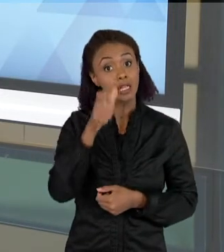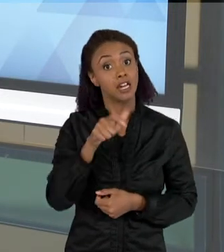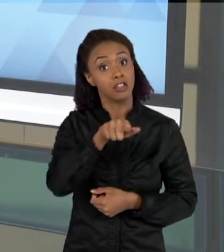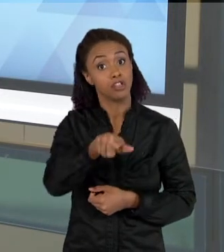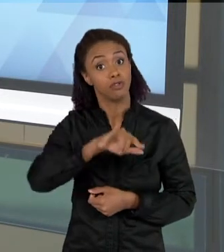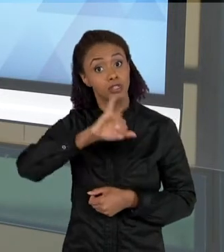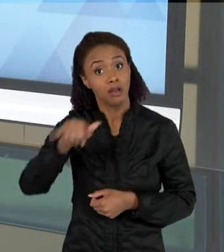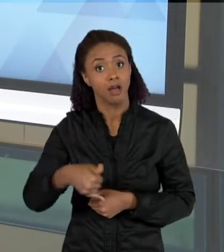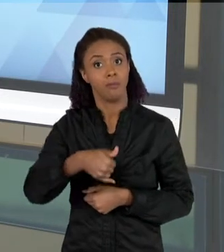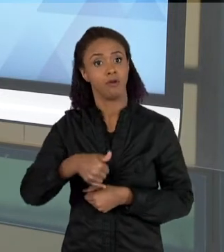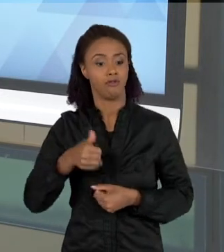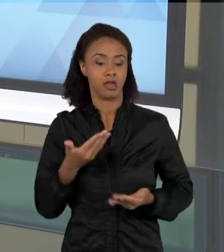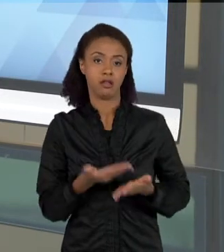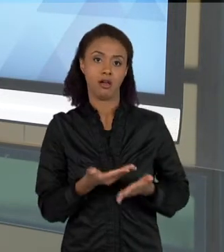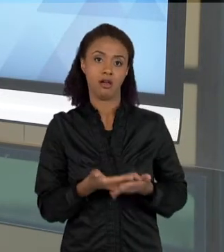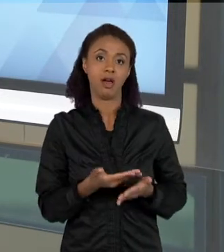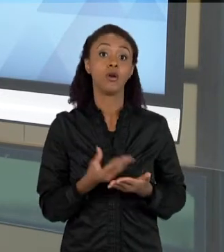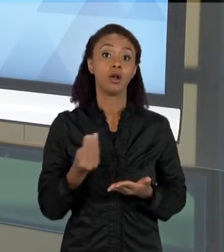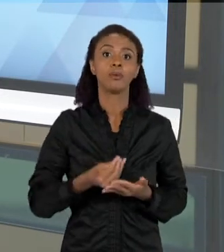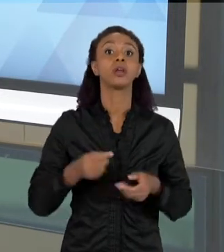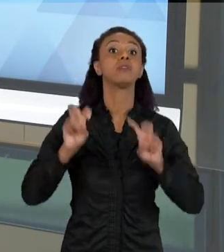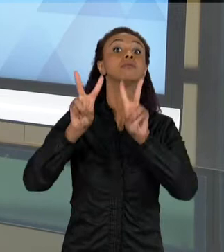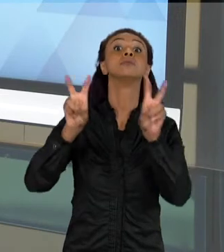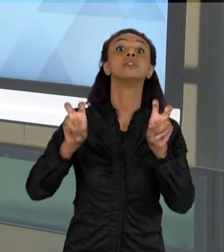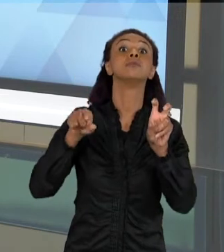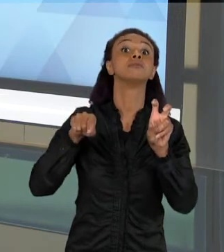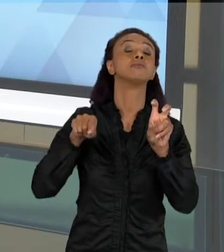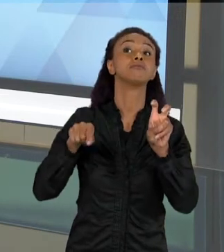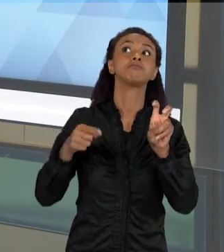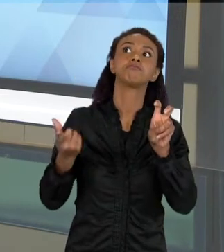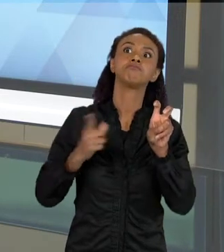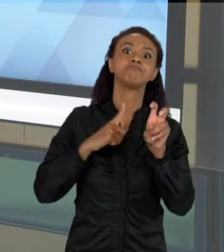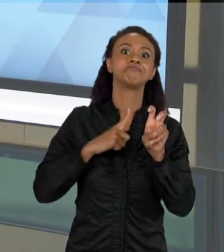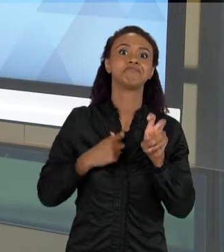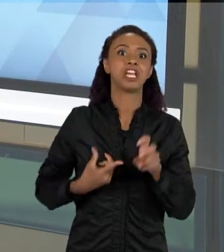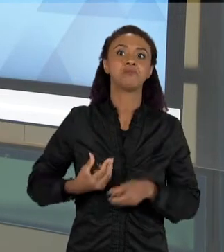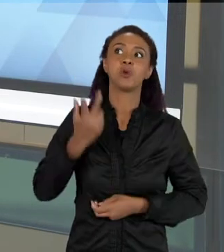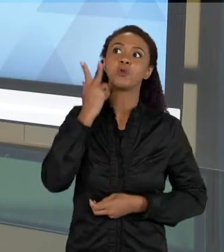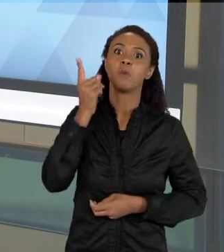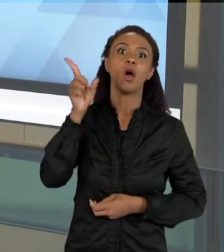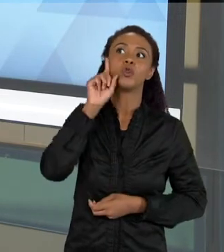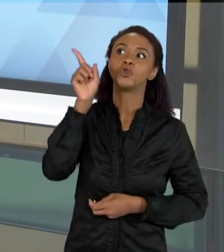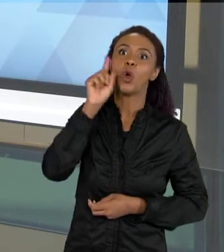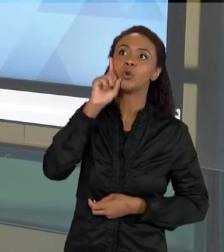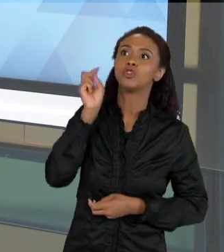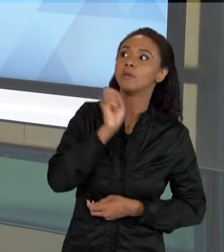AULA, PORQUE VOCÊ TRAZ ASSUNTOS QUE SÃO DO COTIDIANO, QUE SÃO ATUAIS, E QUE TEM